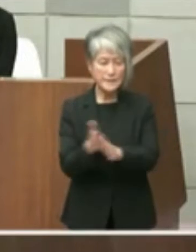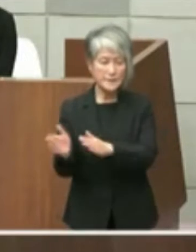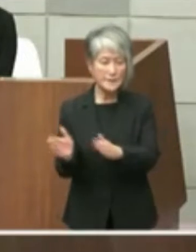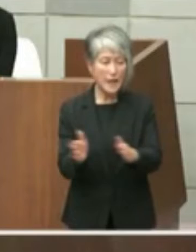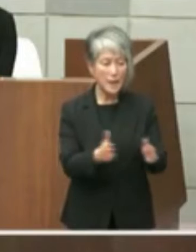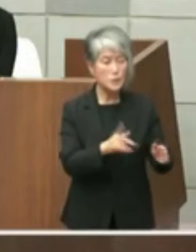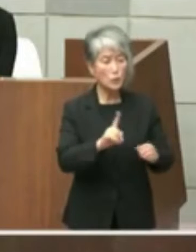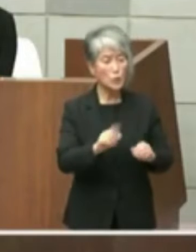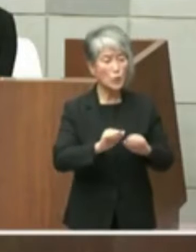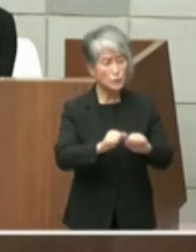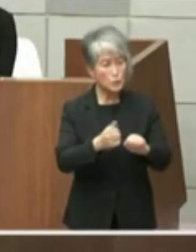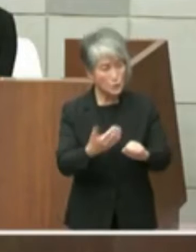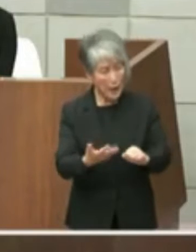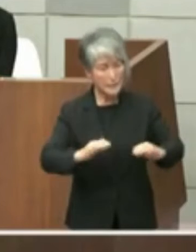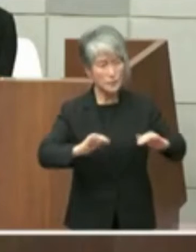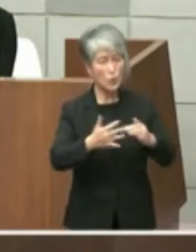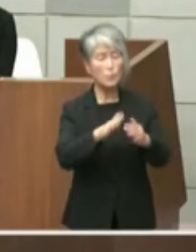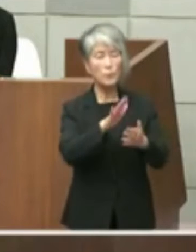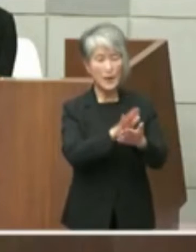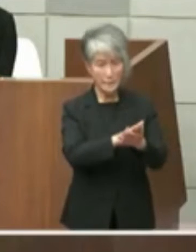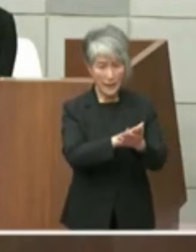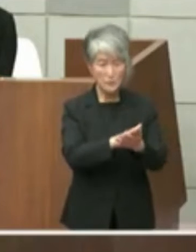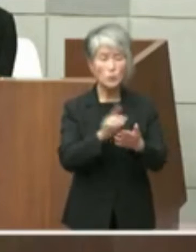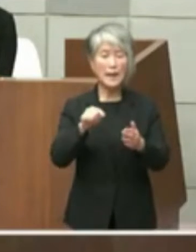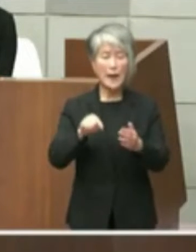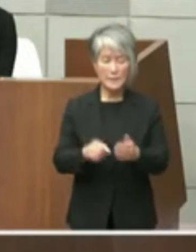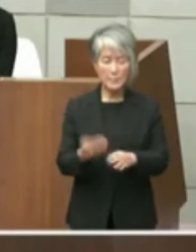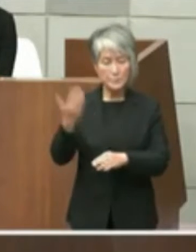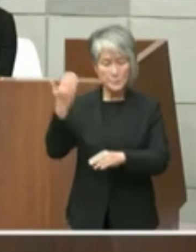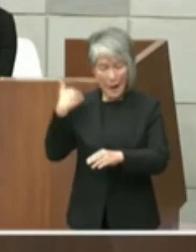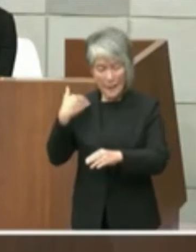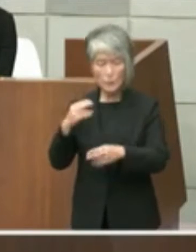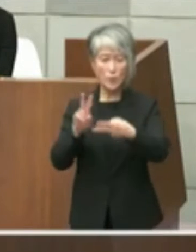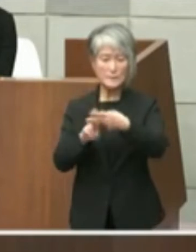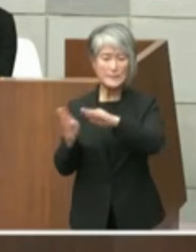おりましたそういった中で井戸知事の方 からですねせっかくなんだからもう一体で